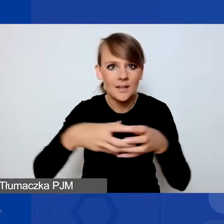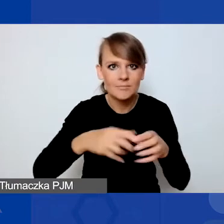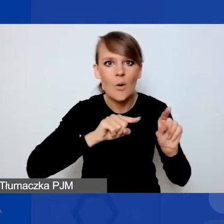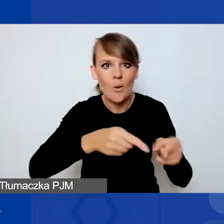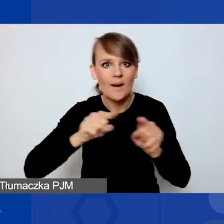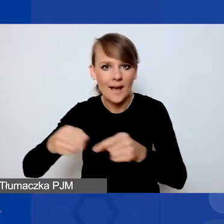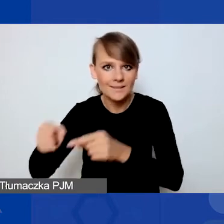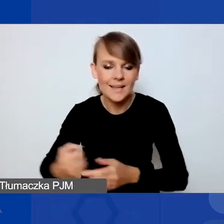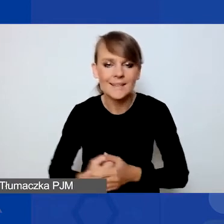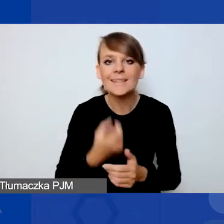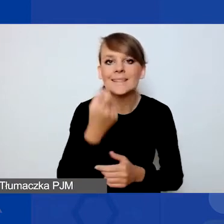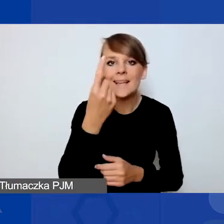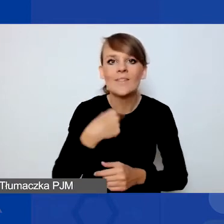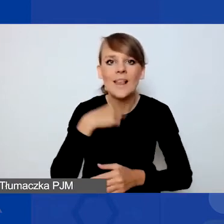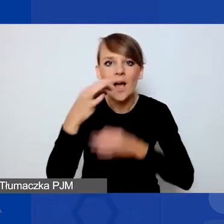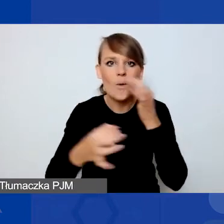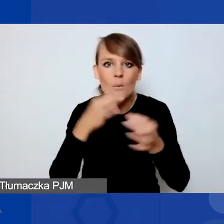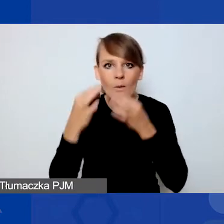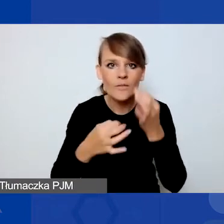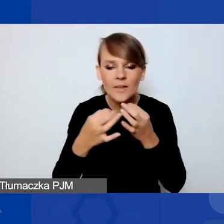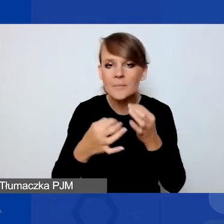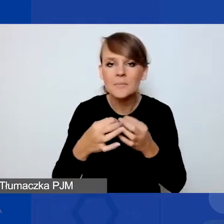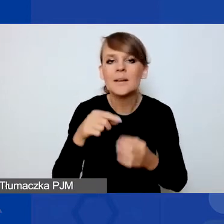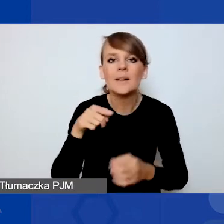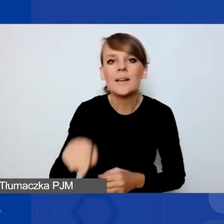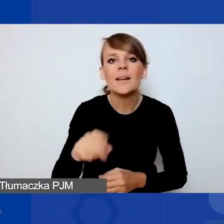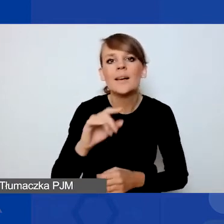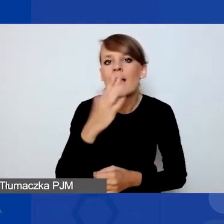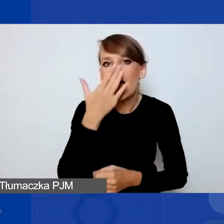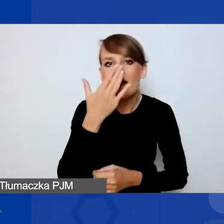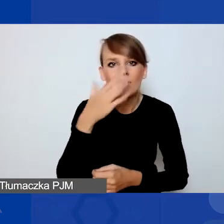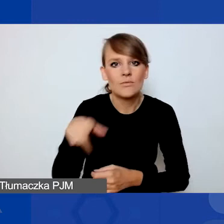Opowiem za chwilkę o tym, jakiego typu projekty i wnioski